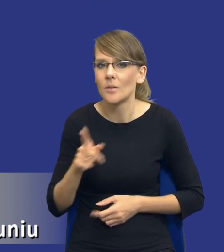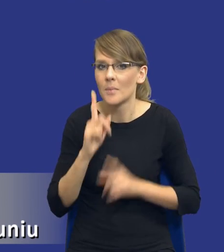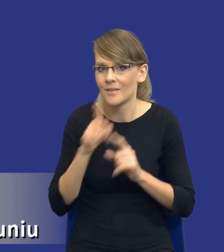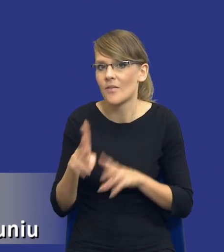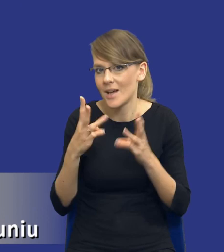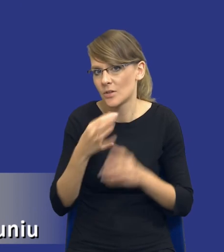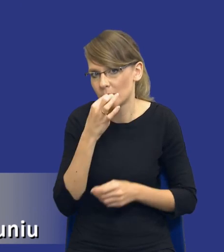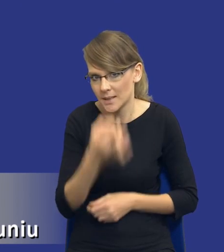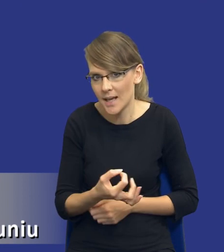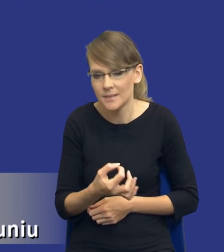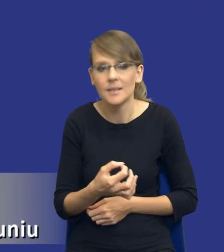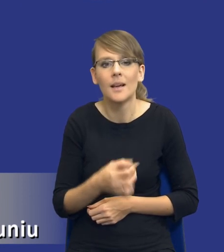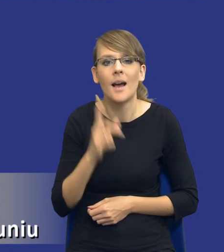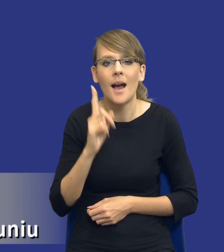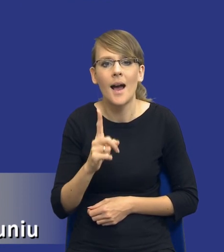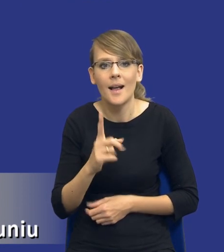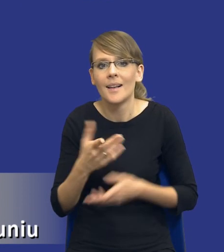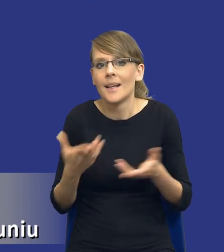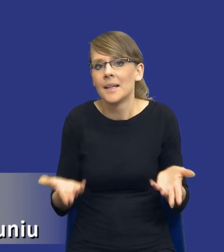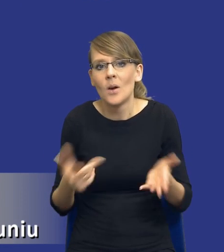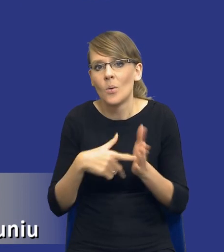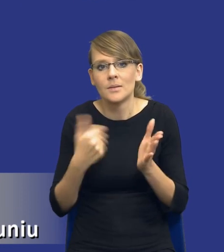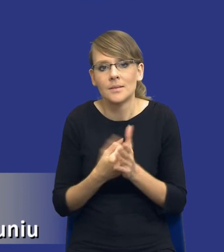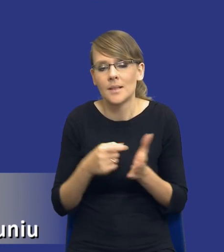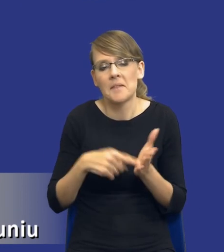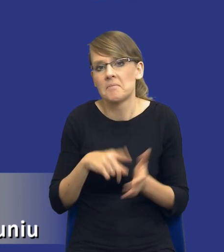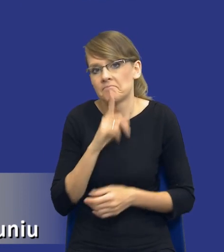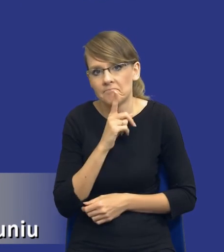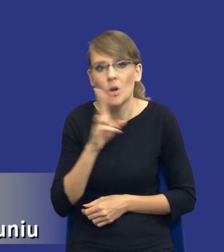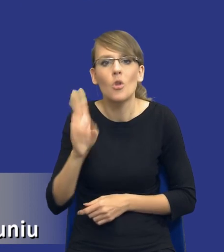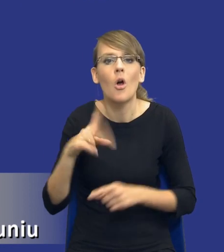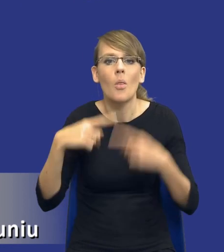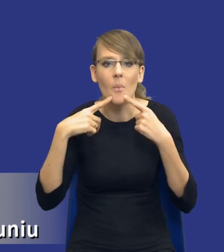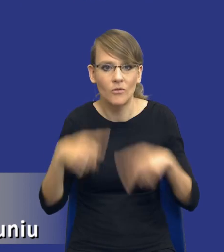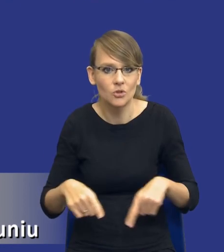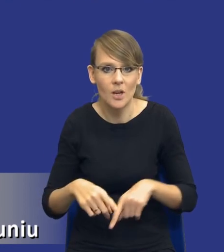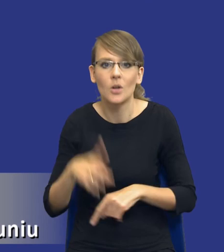Tyle tylko, że znowu ustawa nie przesądza, kto jest odpowiedzialny, kto ma dokładnie do tego